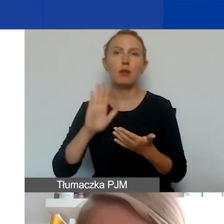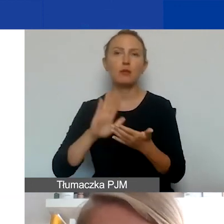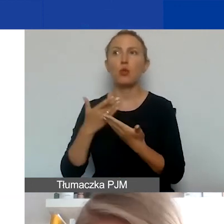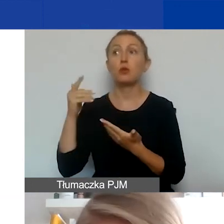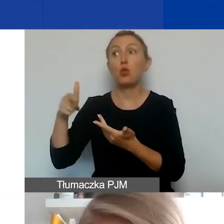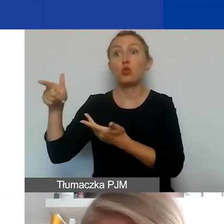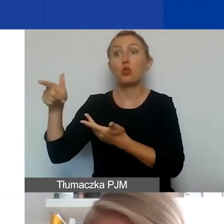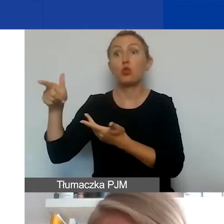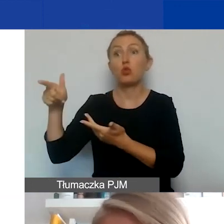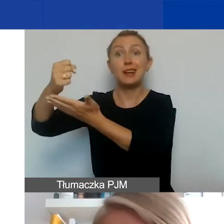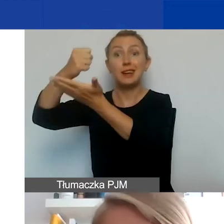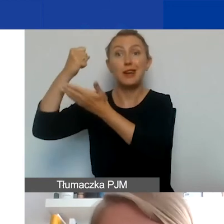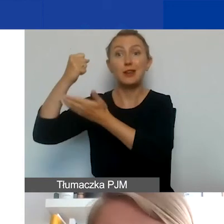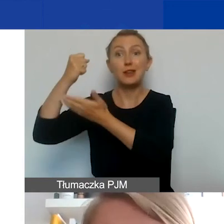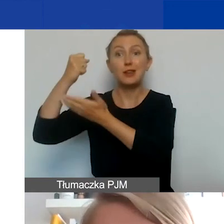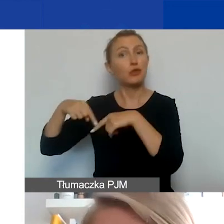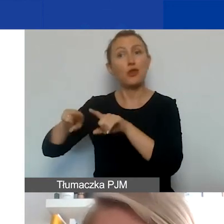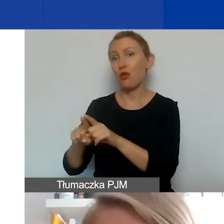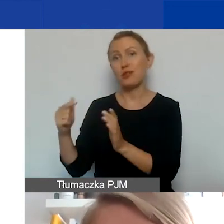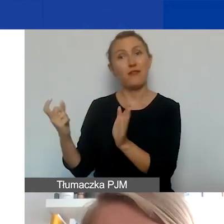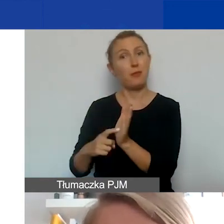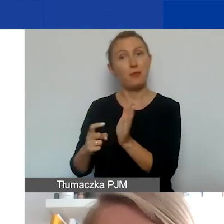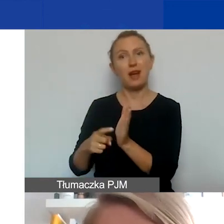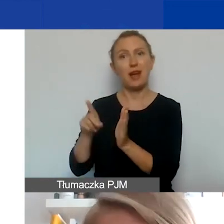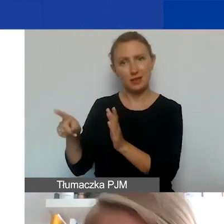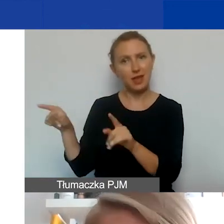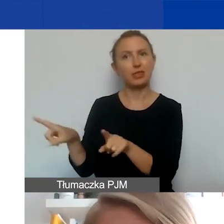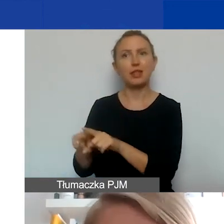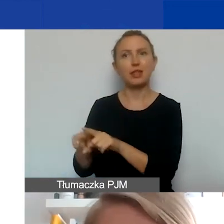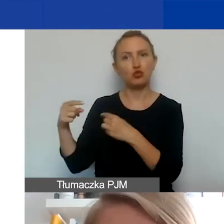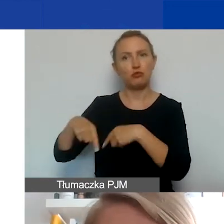to będzie musiał też spełniać wymogi, które dotyczą grantobiorców.